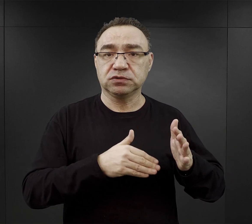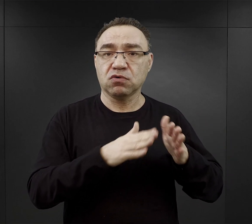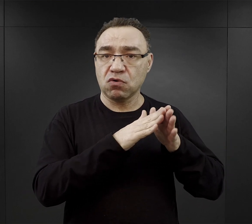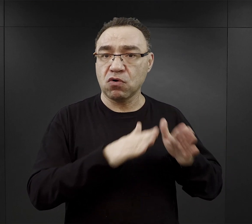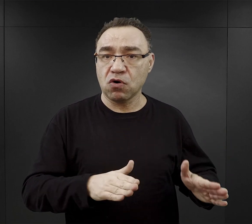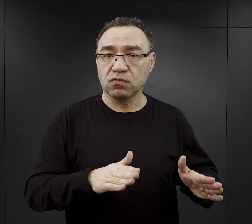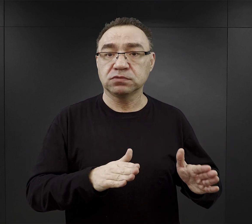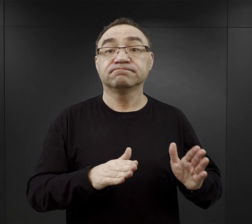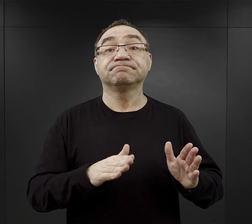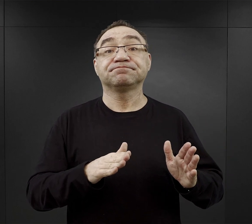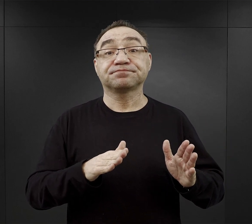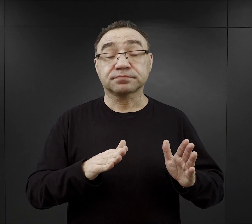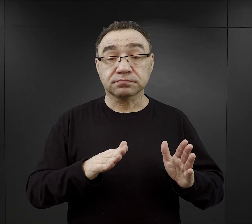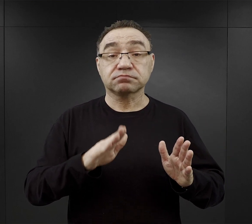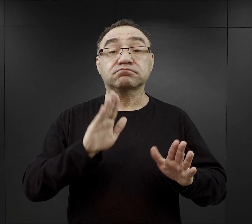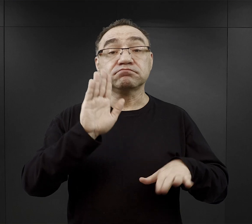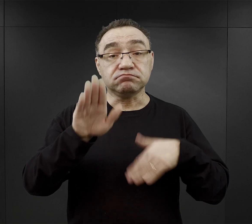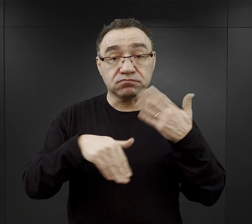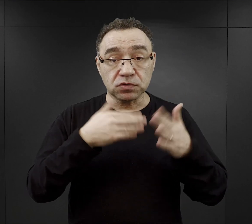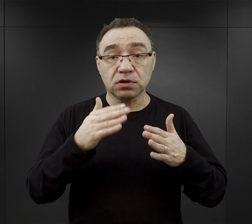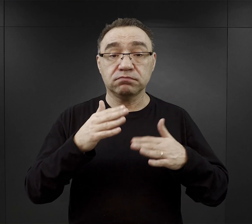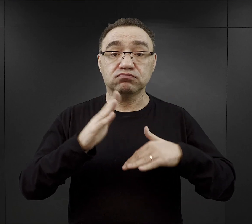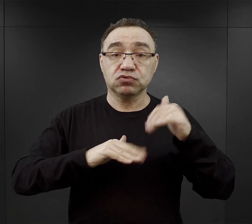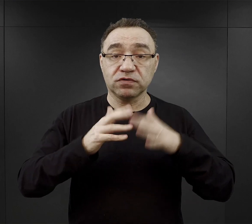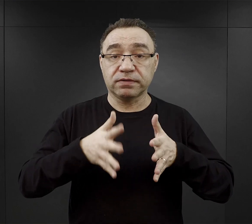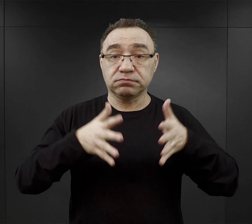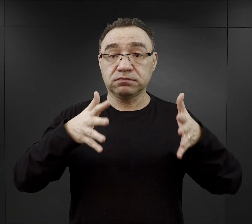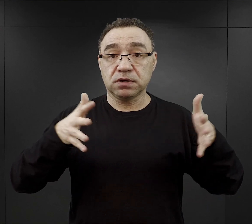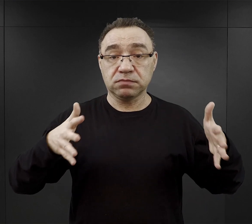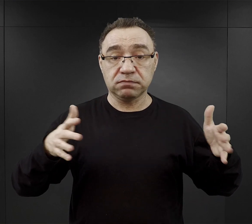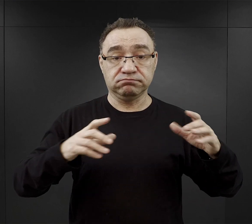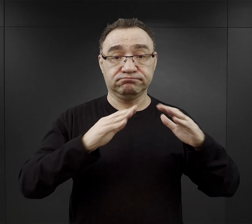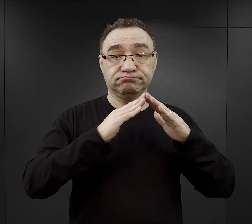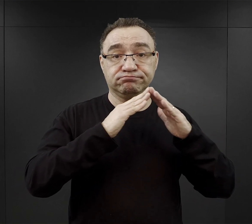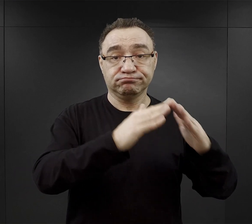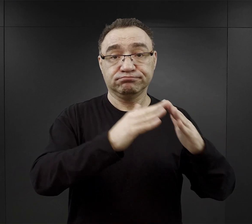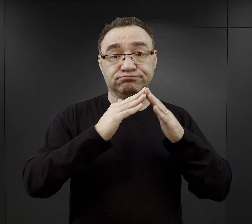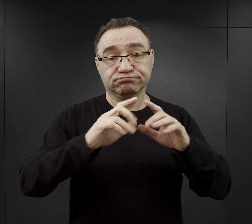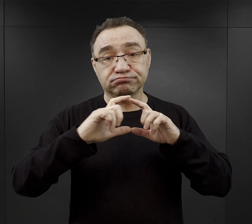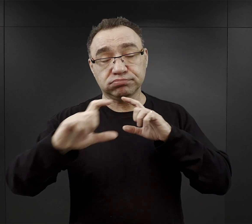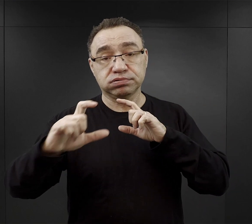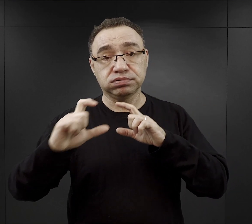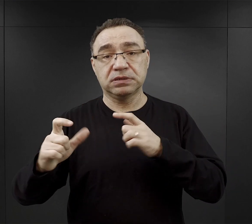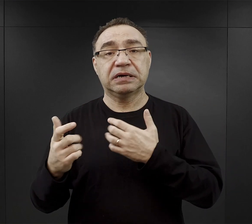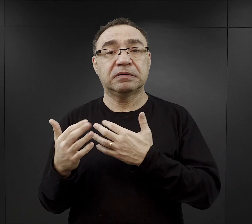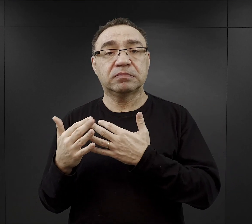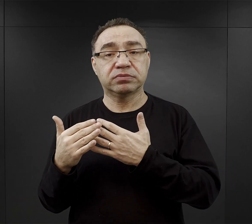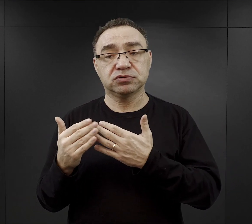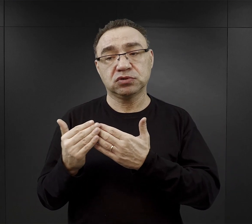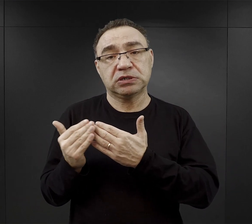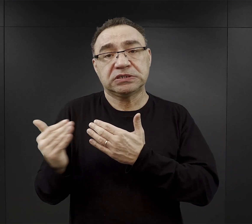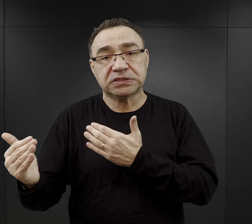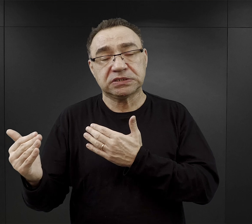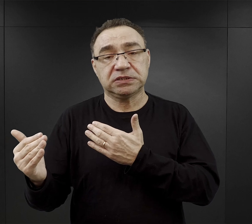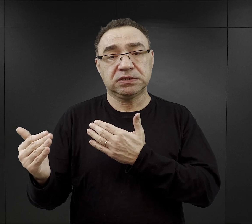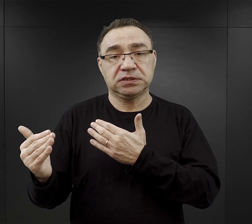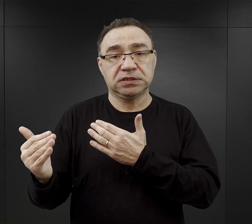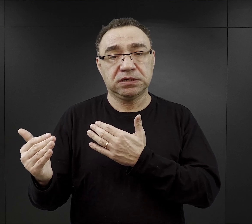Później przy rozbudowie i budowie bloków, bezpośredniej bliskości obozu był tak zwany Bauhof,